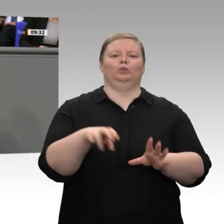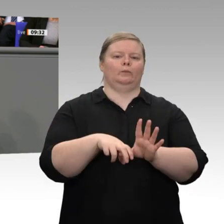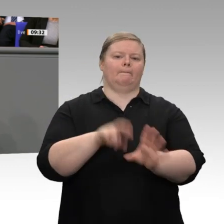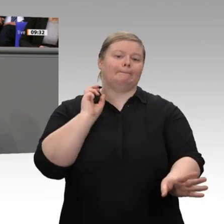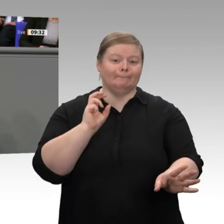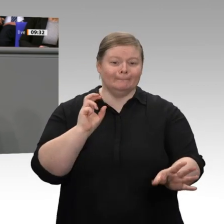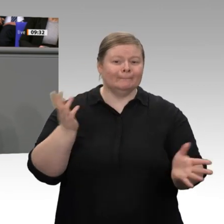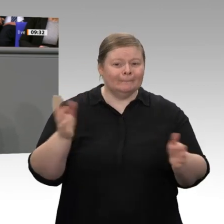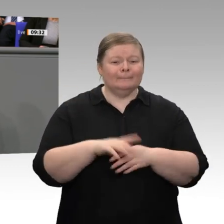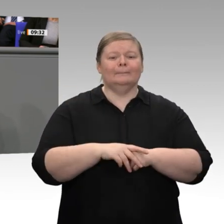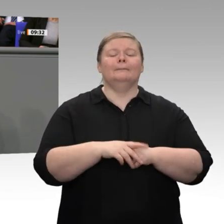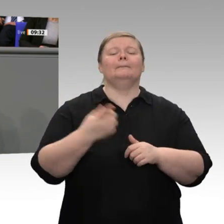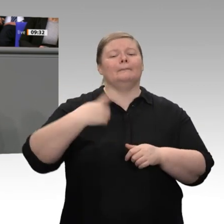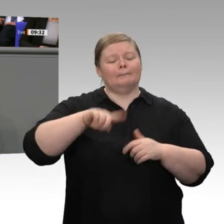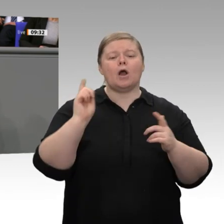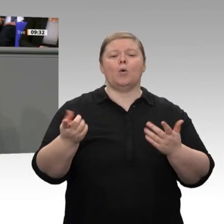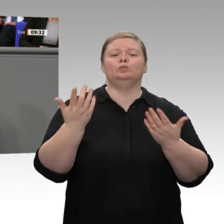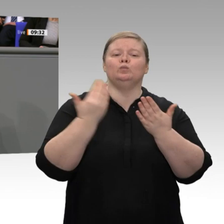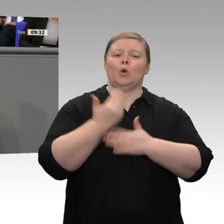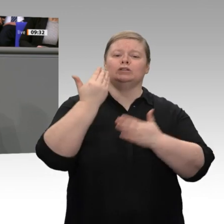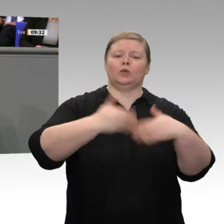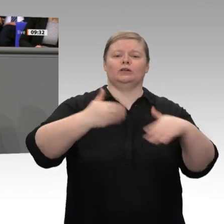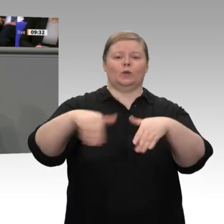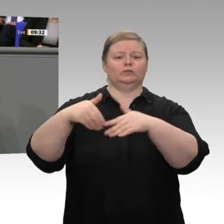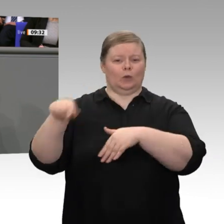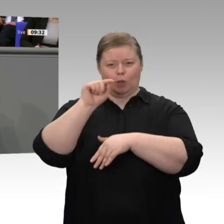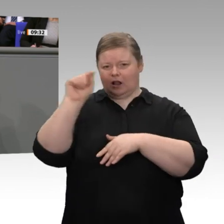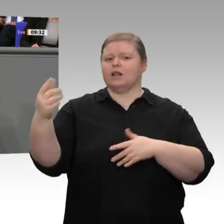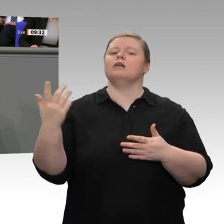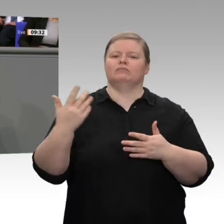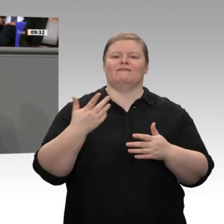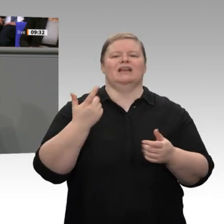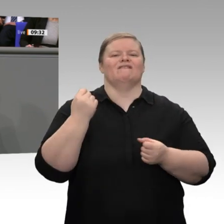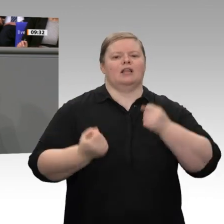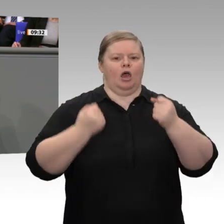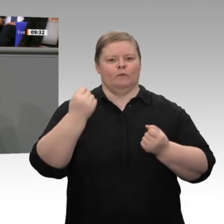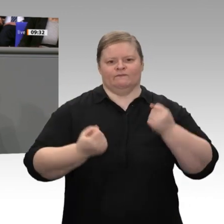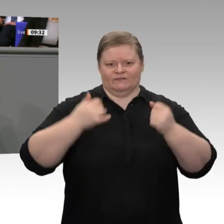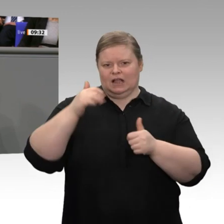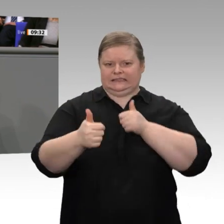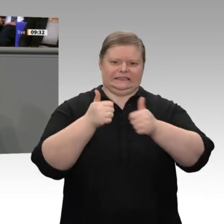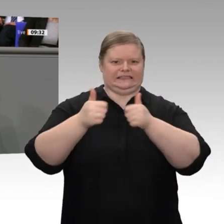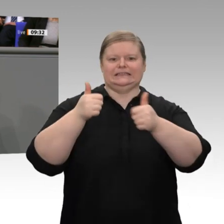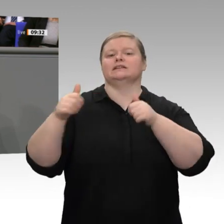30 Tagen ist das Schiedsgericht der WTO nicht mehr funktionsfähig, weil die Amerikaner